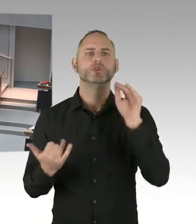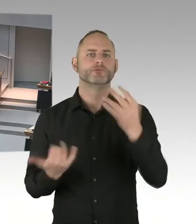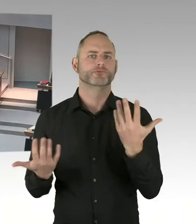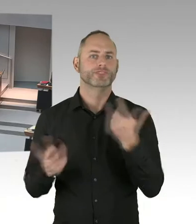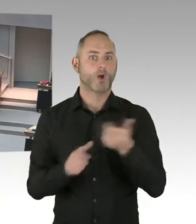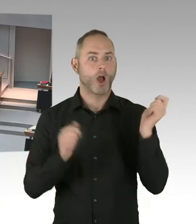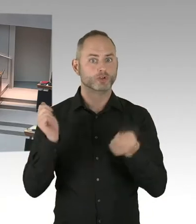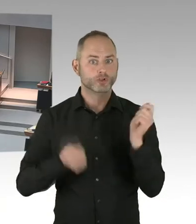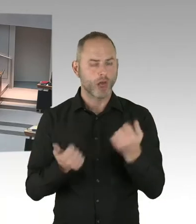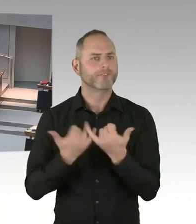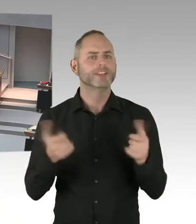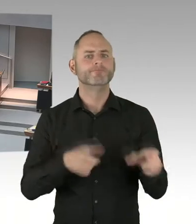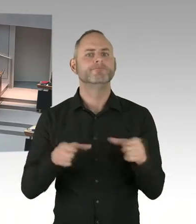wird denn die Bundeskanzlerin auch dazu eingeladen?